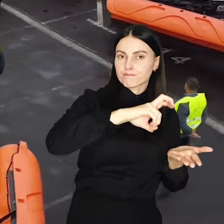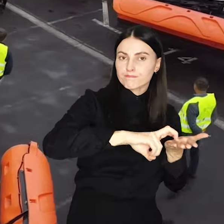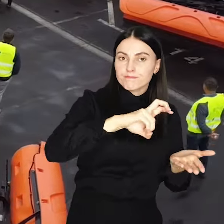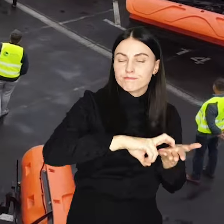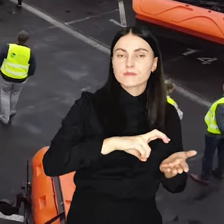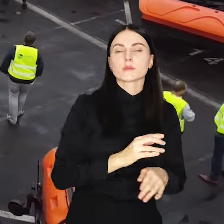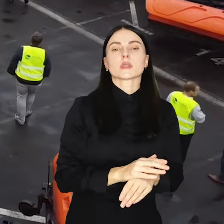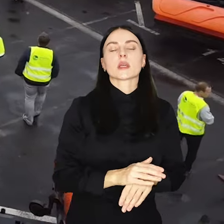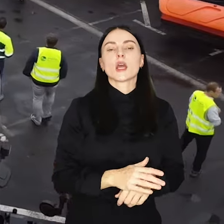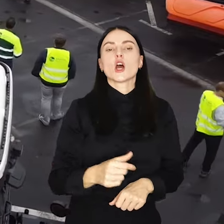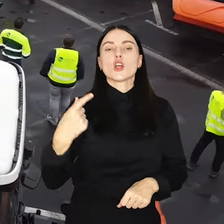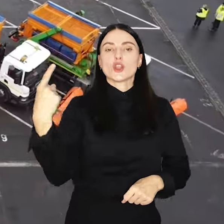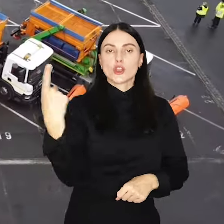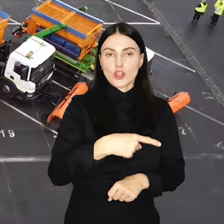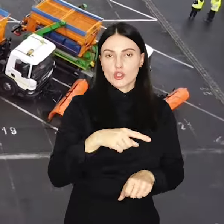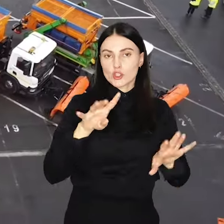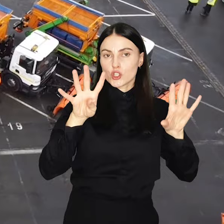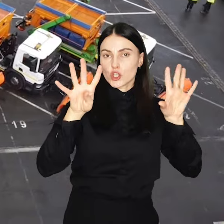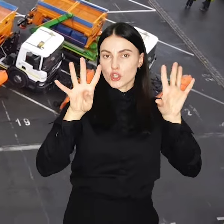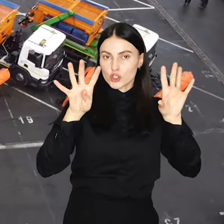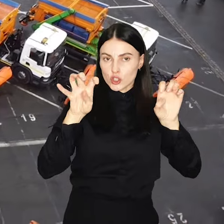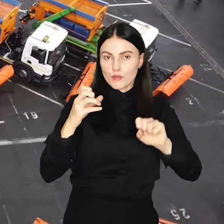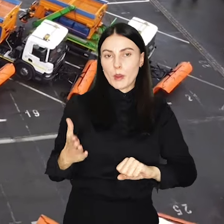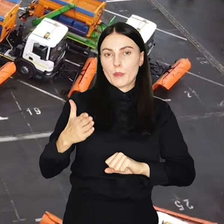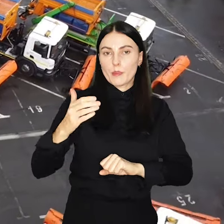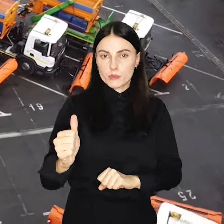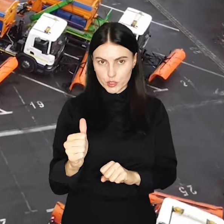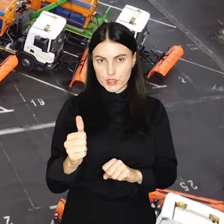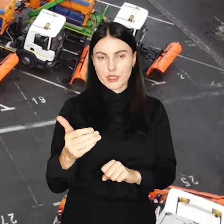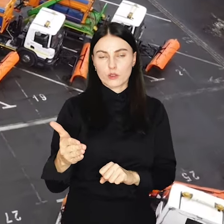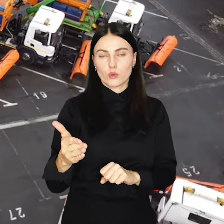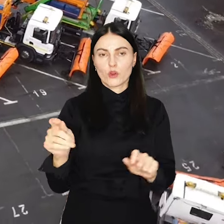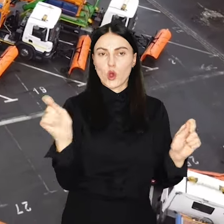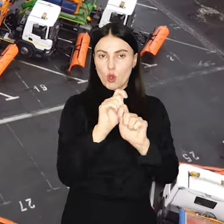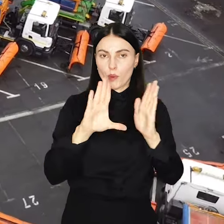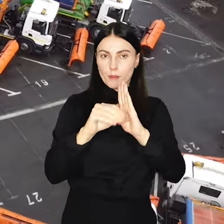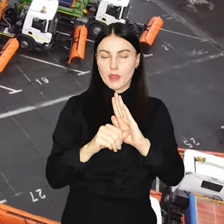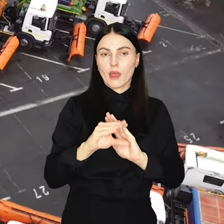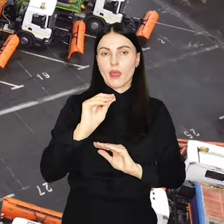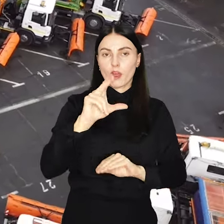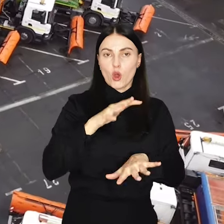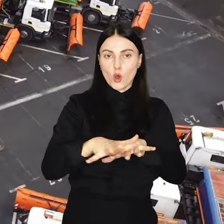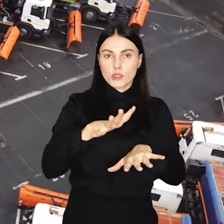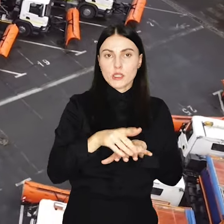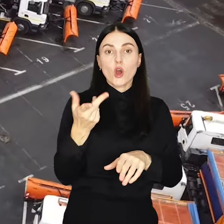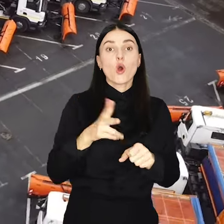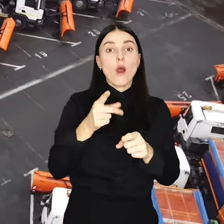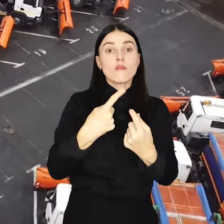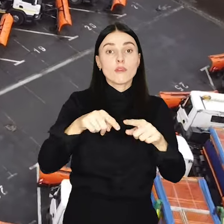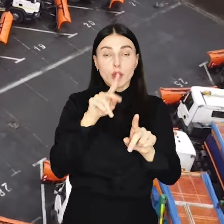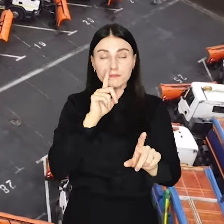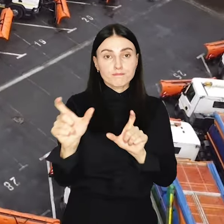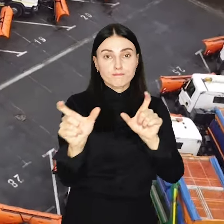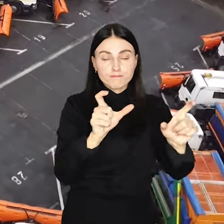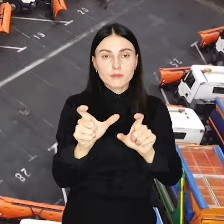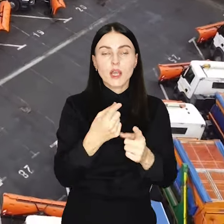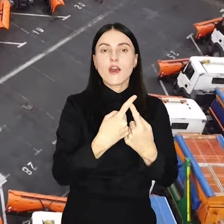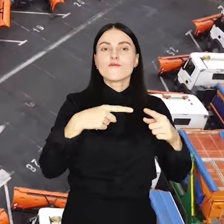pieszo-rowerowych oraz prawie 1900 przystanków komunikacji miejskiej. Ekosystem, który nadzoruje działania zapewnia że wykonawcy